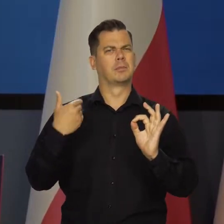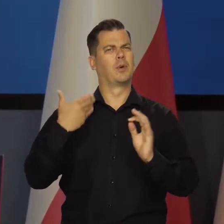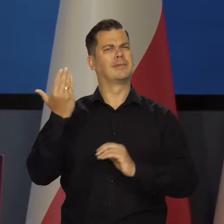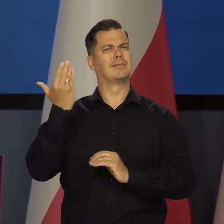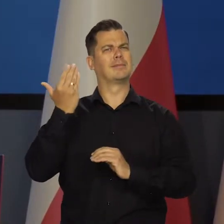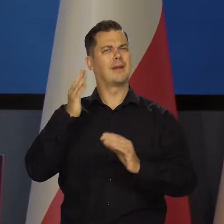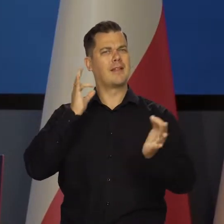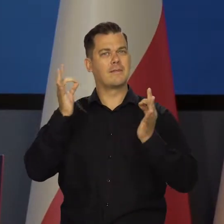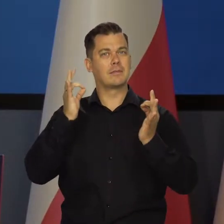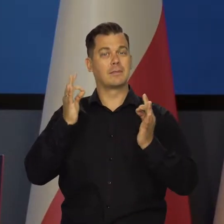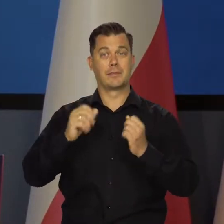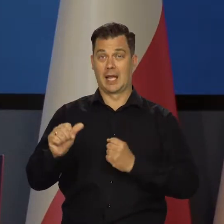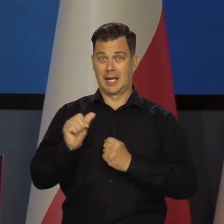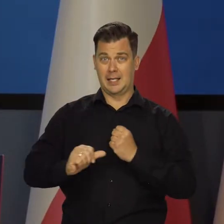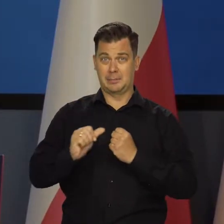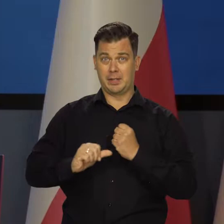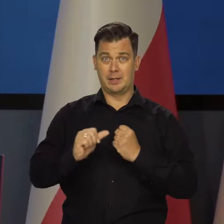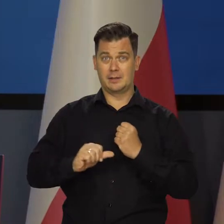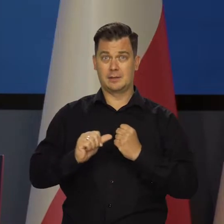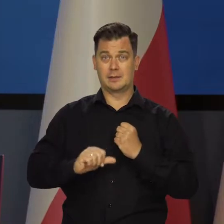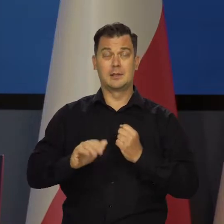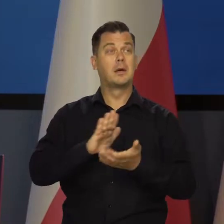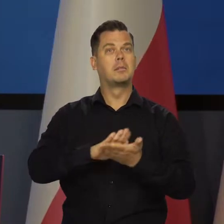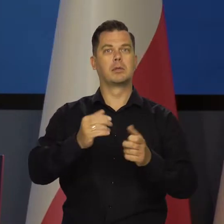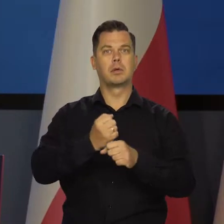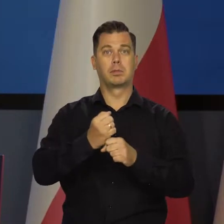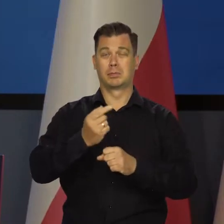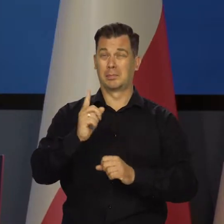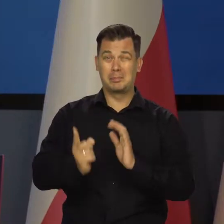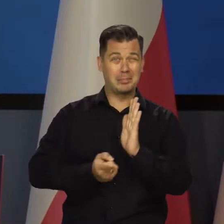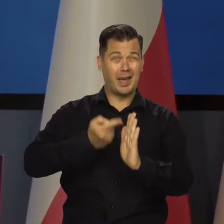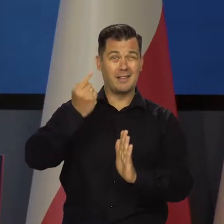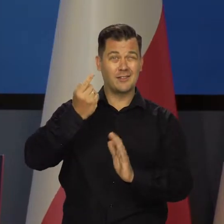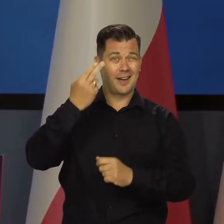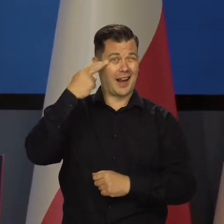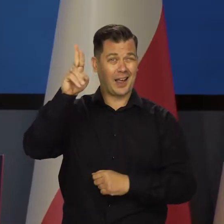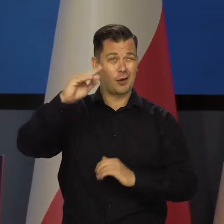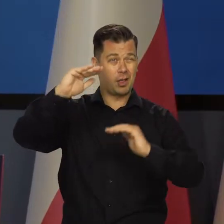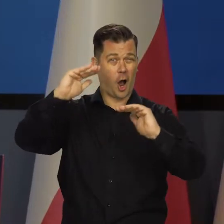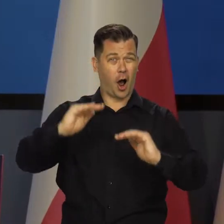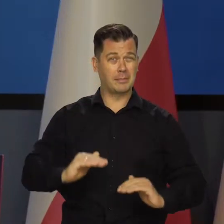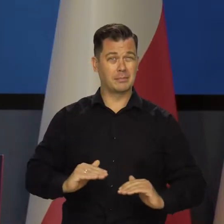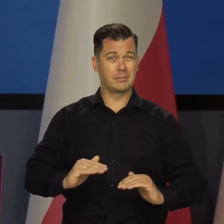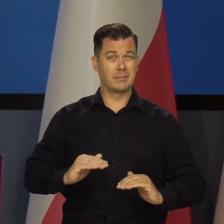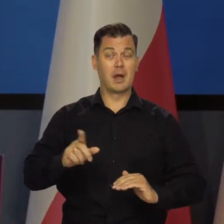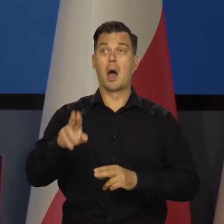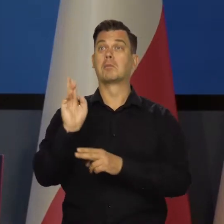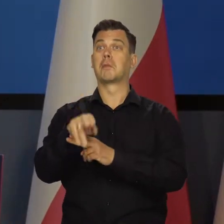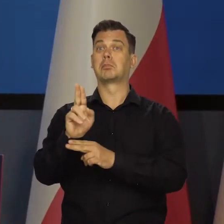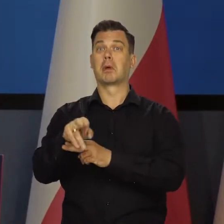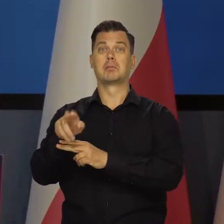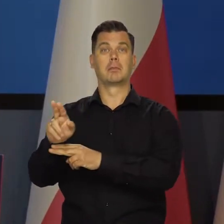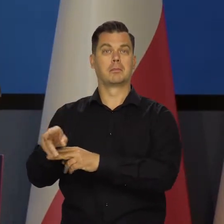Wszystkie ostatnie dane w lipcu, bezrobocie na historycznie niskim poziomie. Zatrudnienie nadal rośnie.